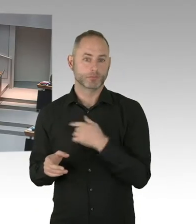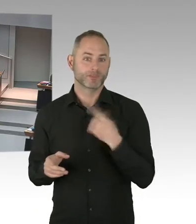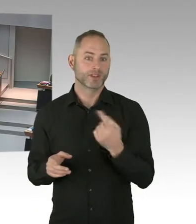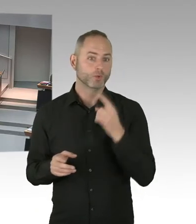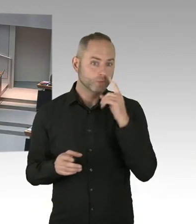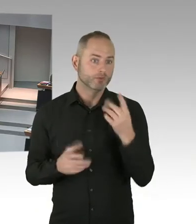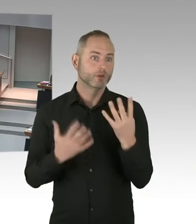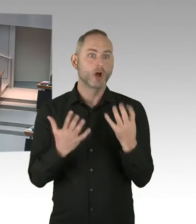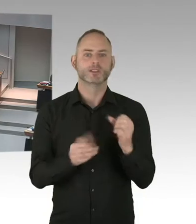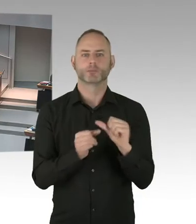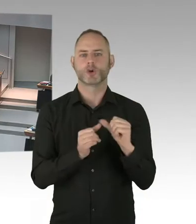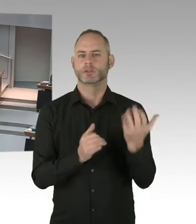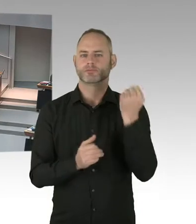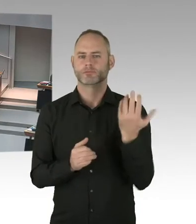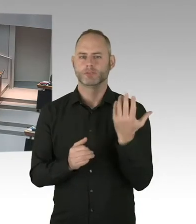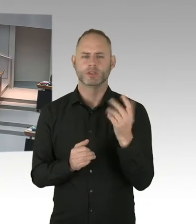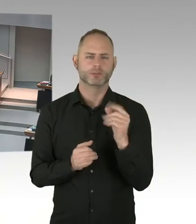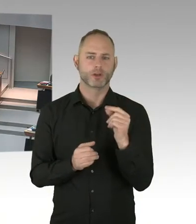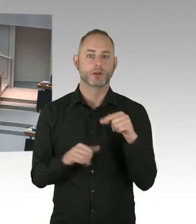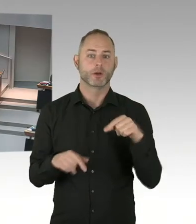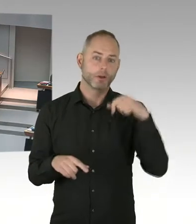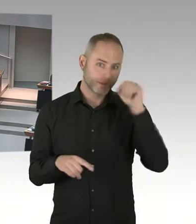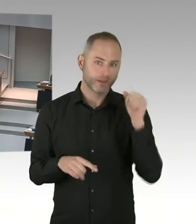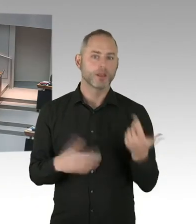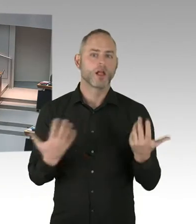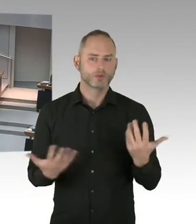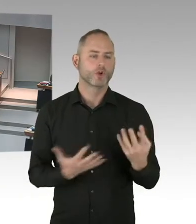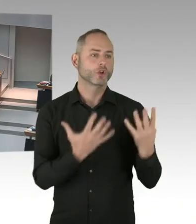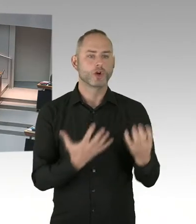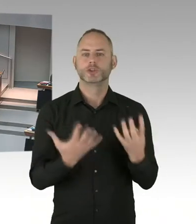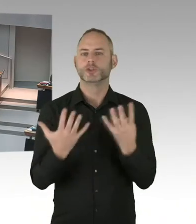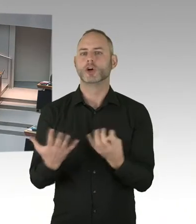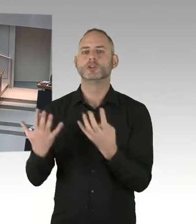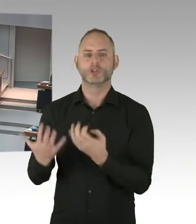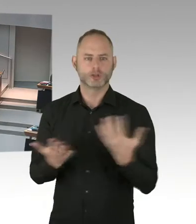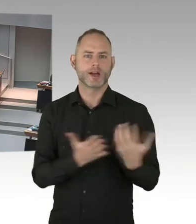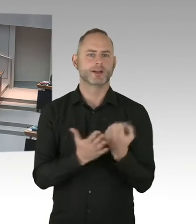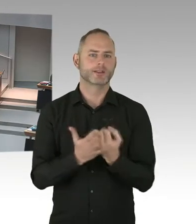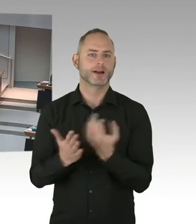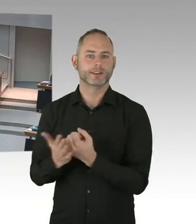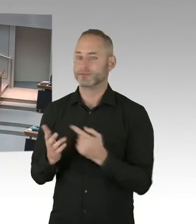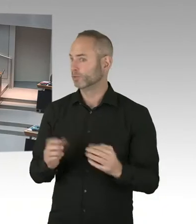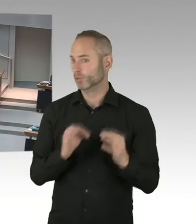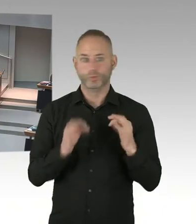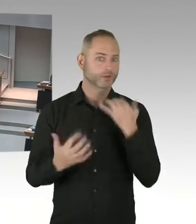Denn das ist die Grundvoraussetzung, dass sie sich dann in Behandlung begeben und dann sozusagen diesen Virus auch bekämpfen.